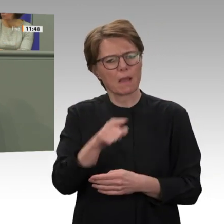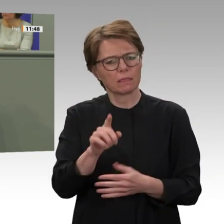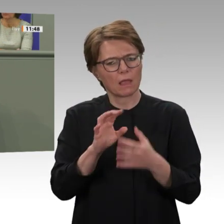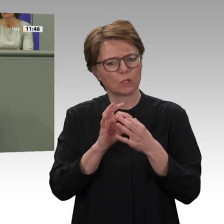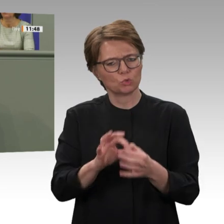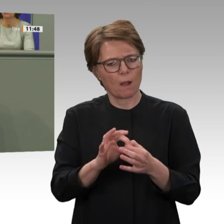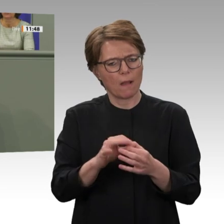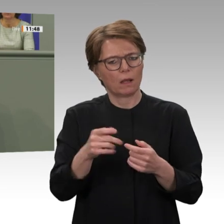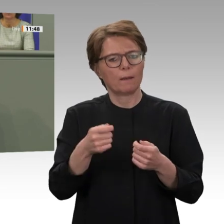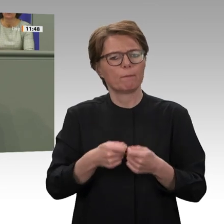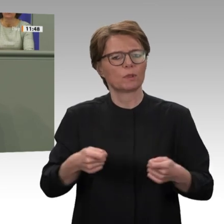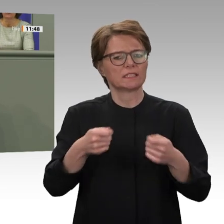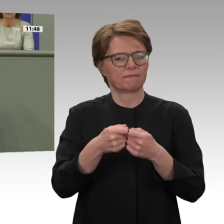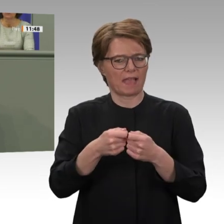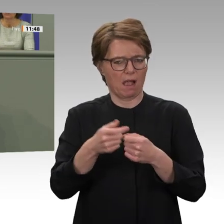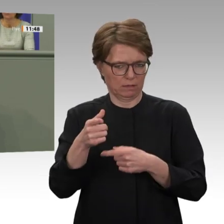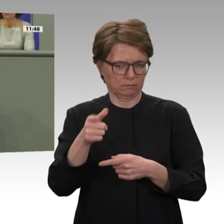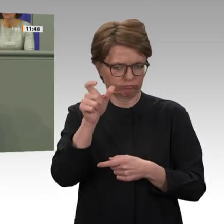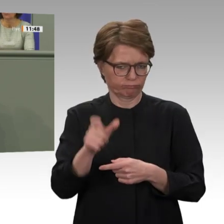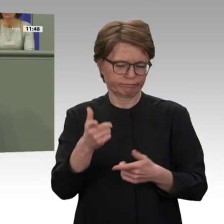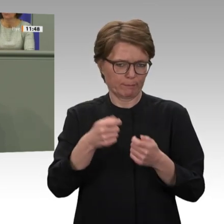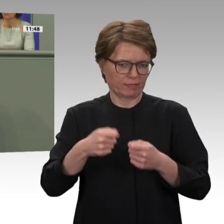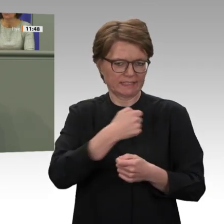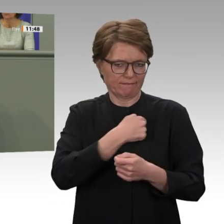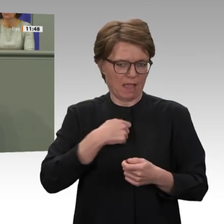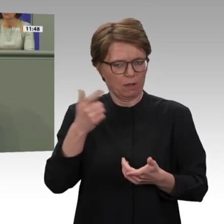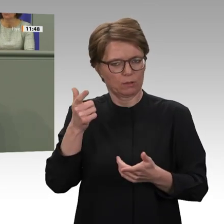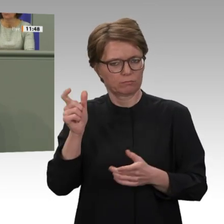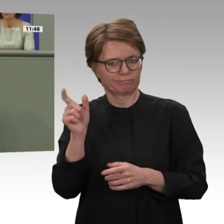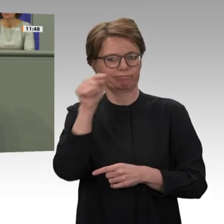dass wir den Abzug durchführen und dann den Übergang gestalten können. Da bin